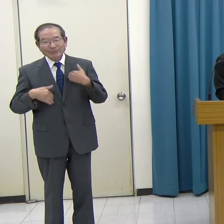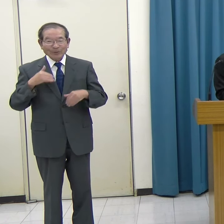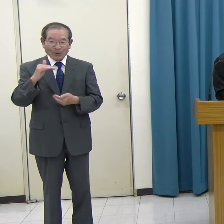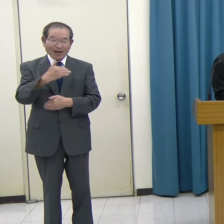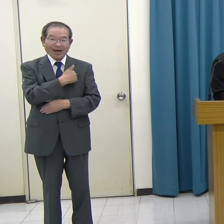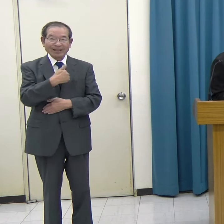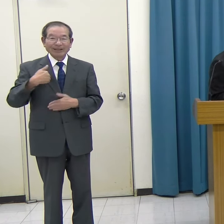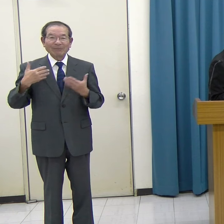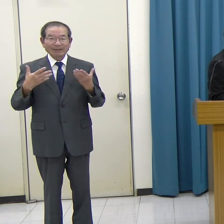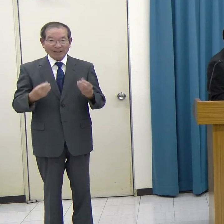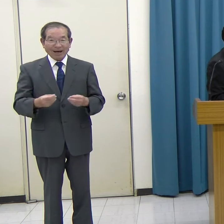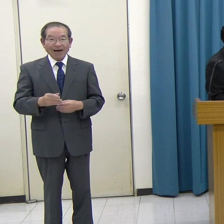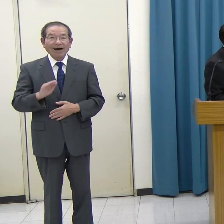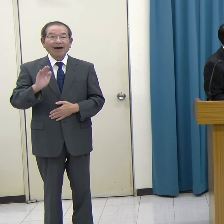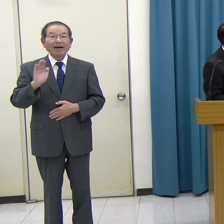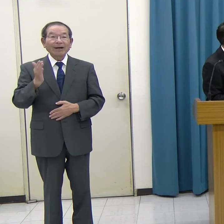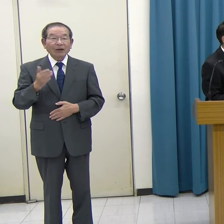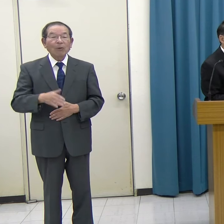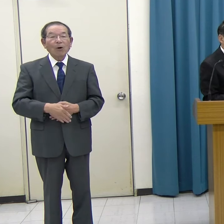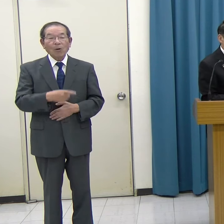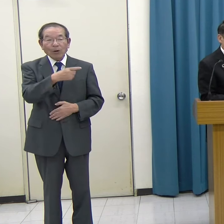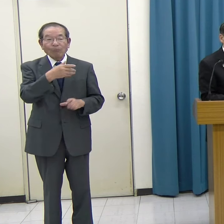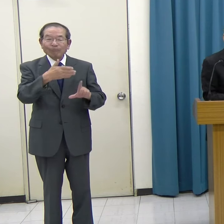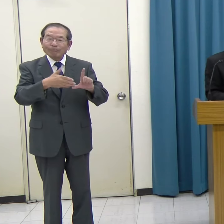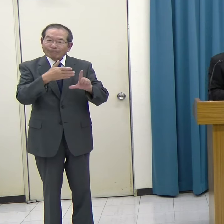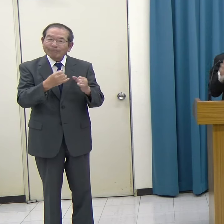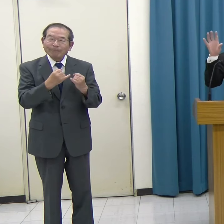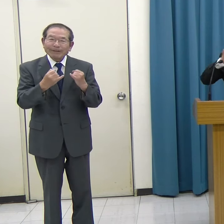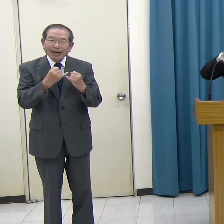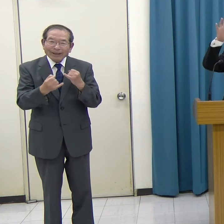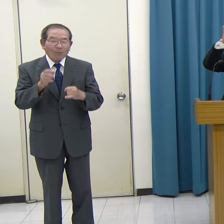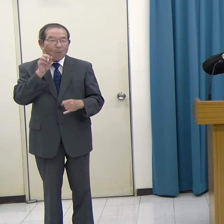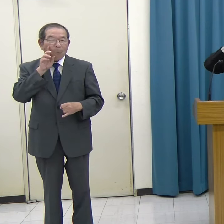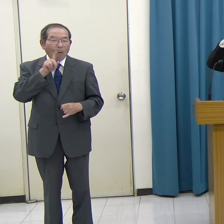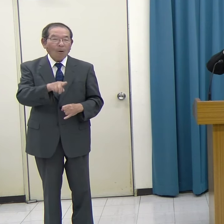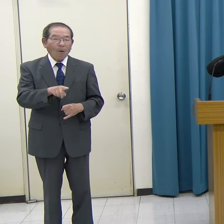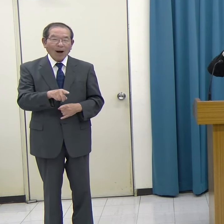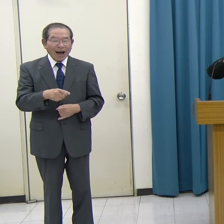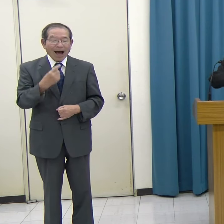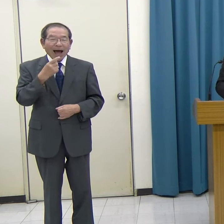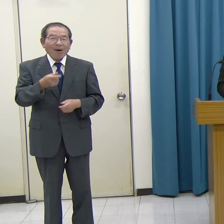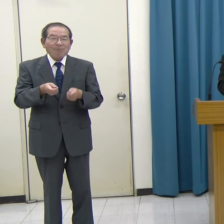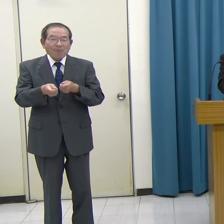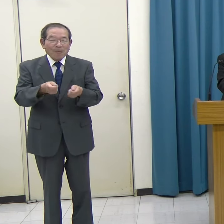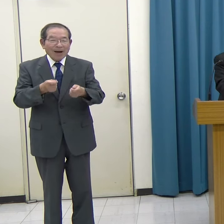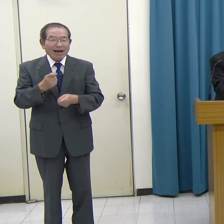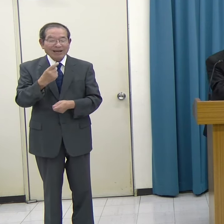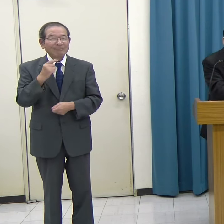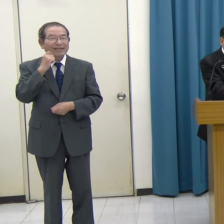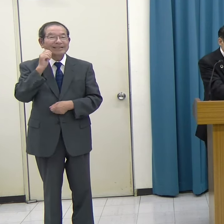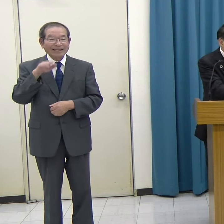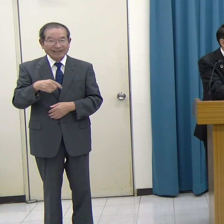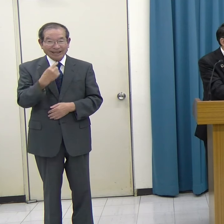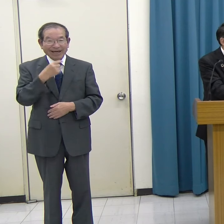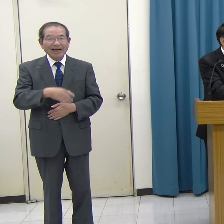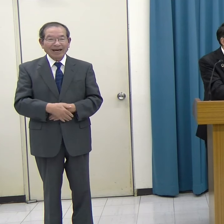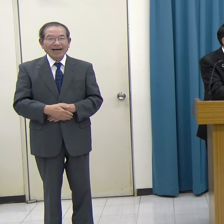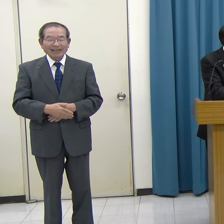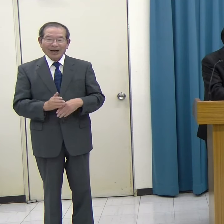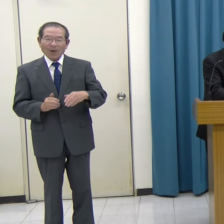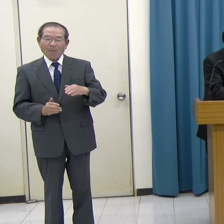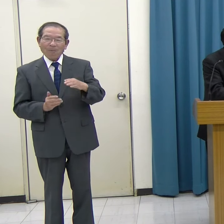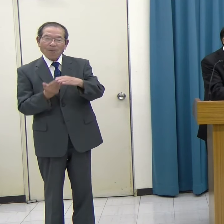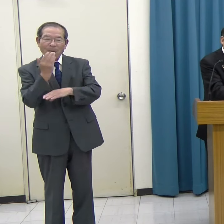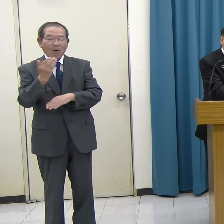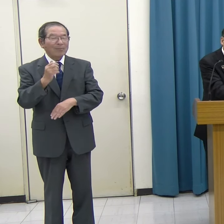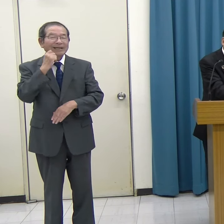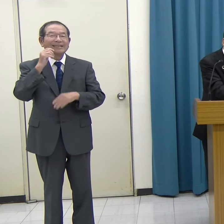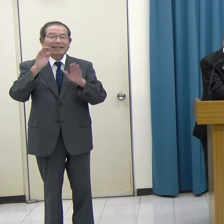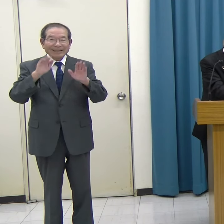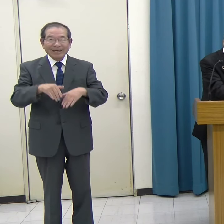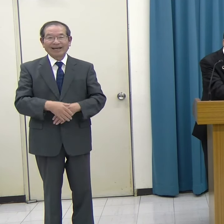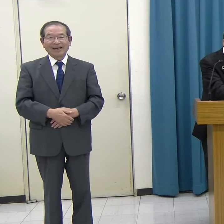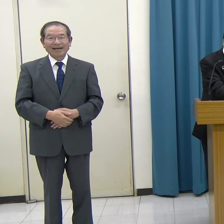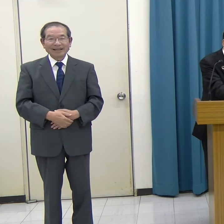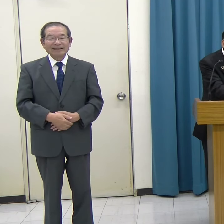しかし、動画の動きのようには、なかなかスムーズに動かすことができず、結局クリアはできませんでした。